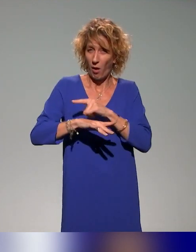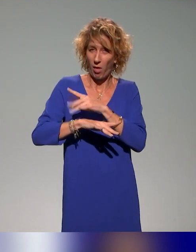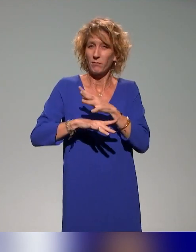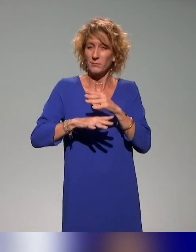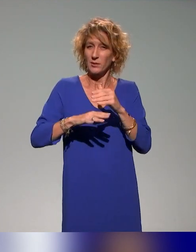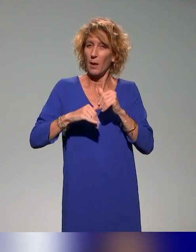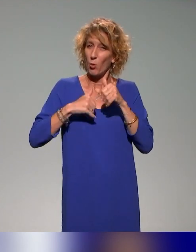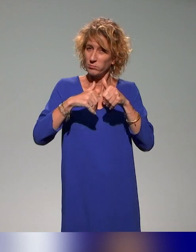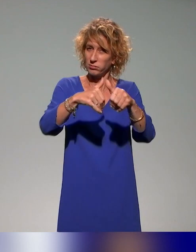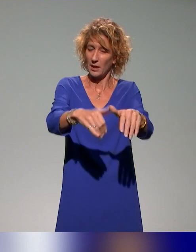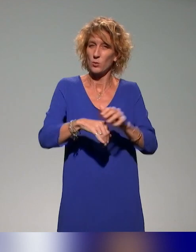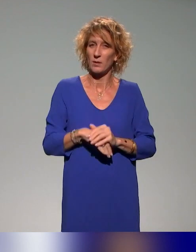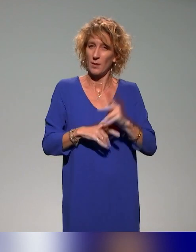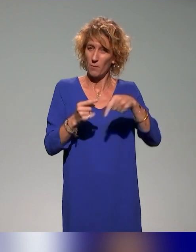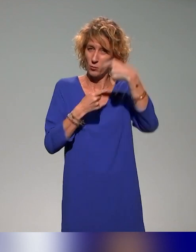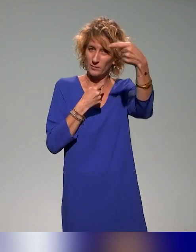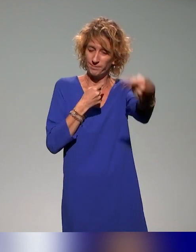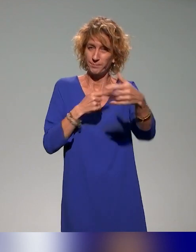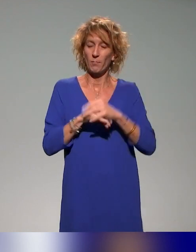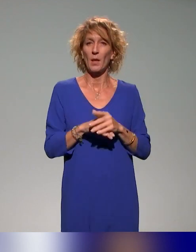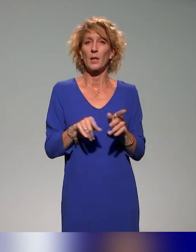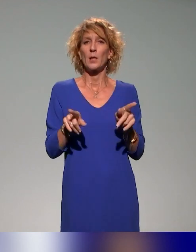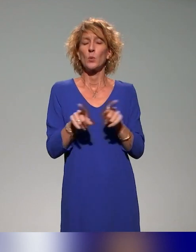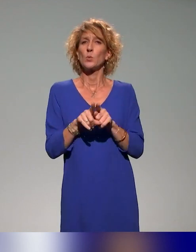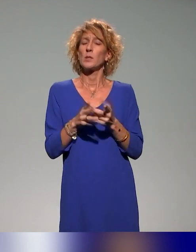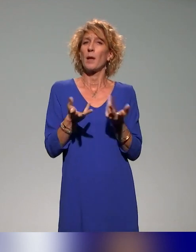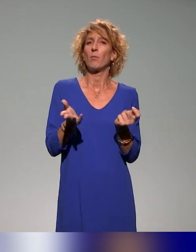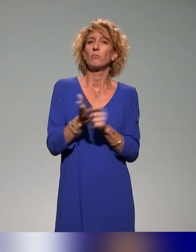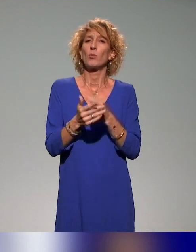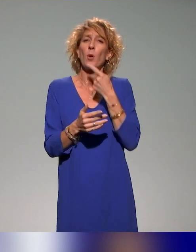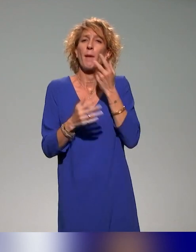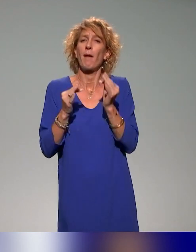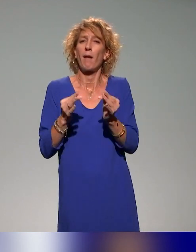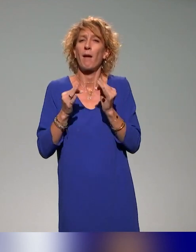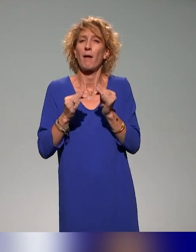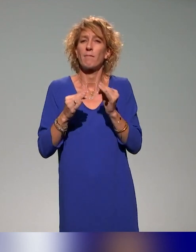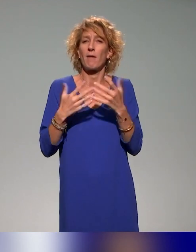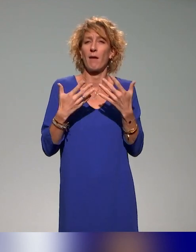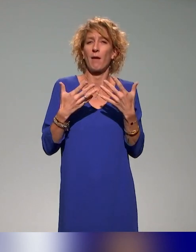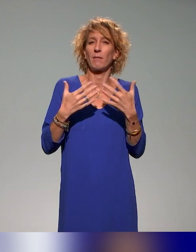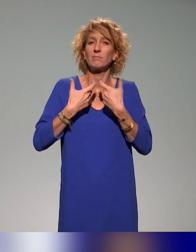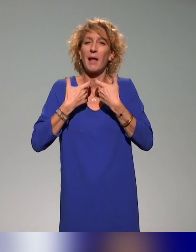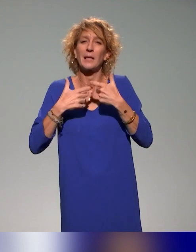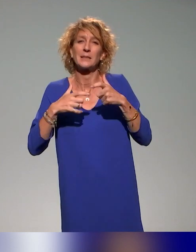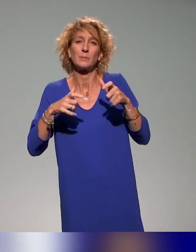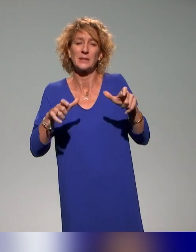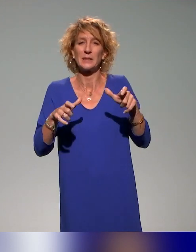Ce que je retiens aussi, c'est d'intégrer, parce que dès qu'on parle évidemment d'accessibilité, d'inclusivité et d'inclusion,